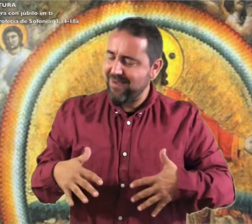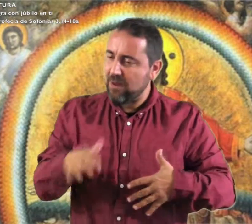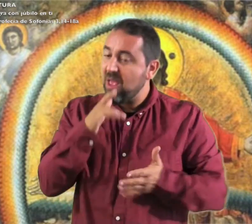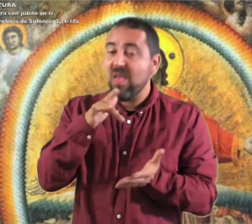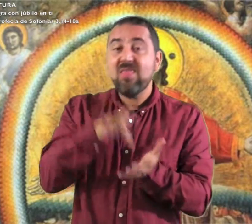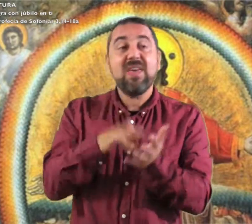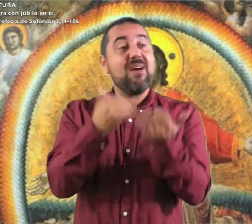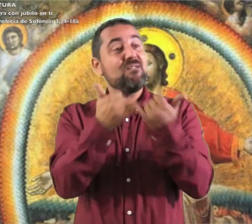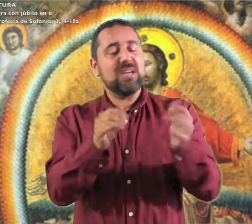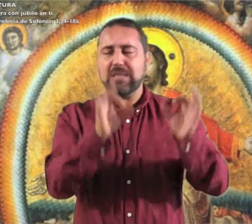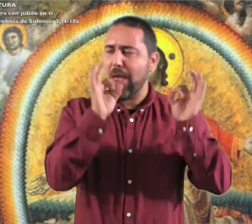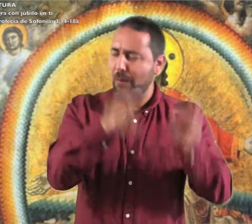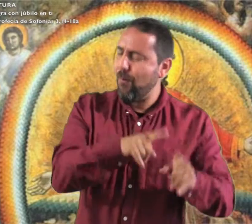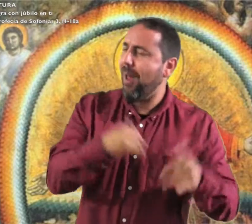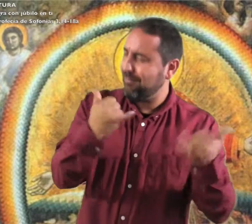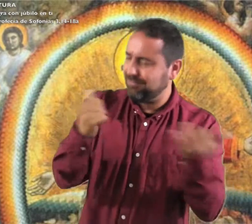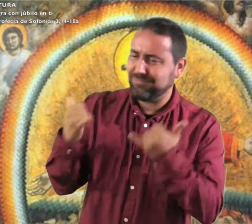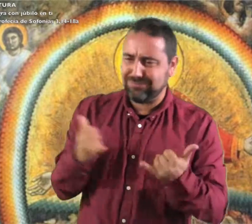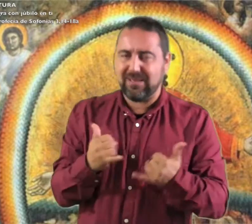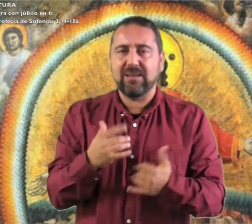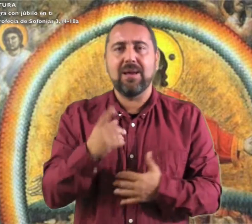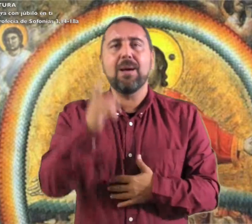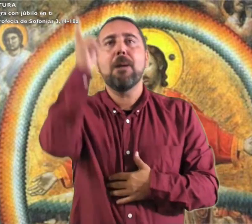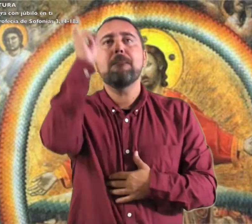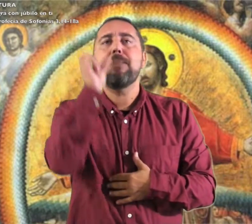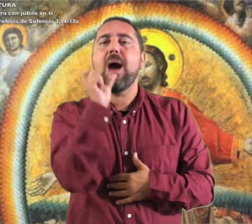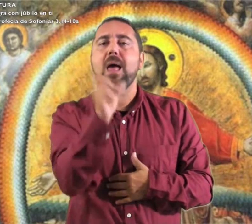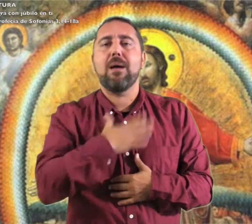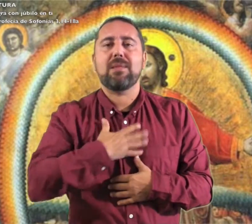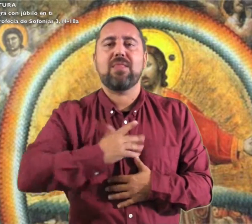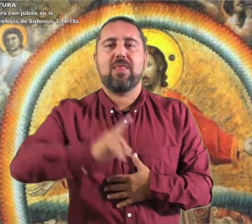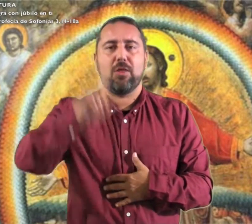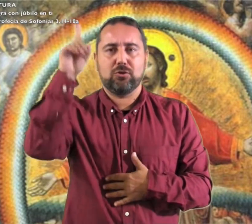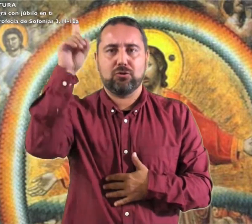como en el día de fiesta. Palabra de Dios.